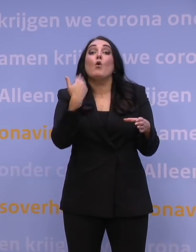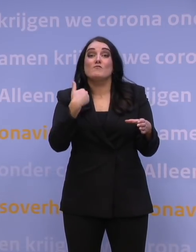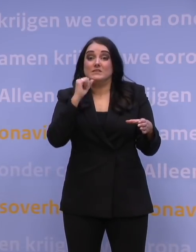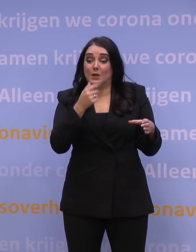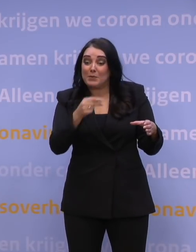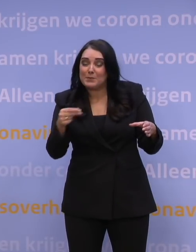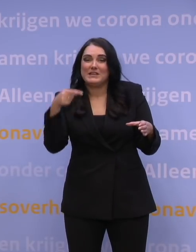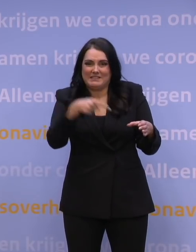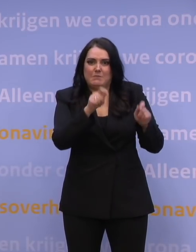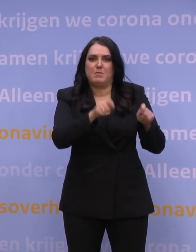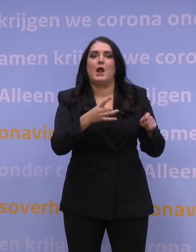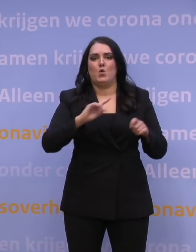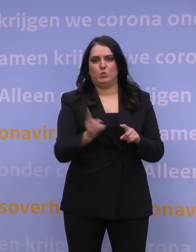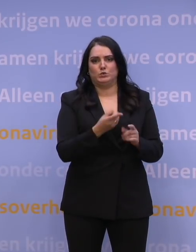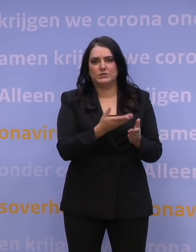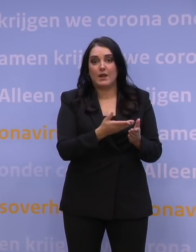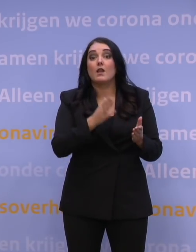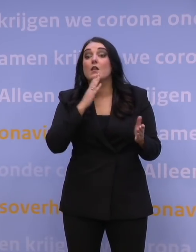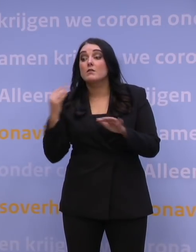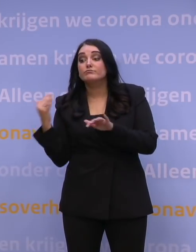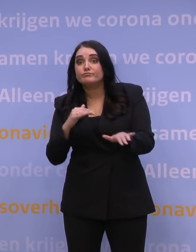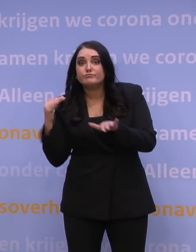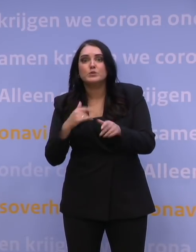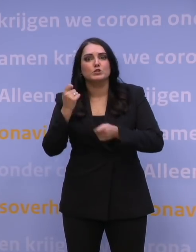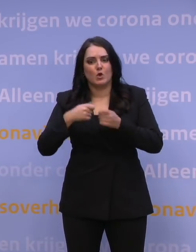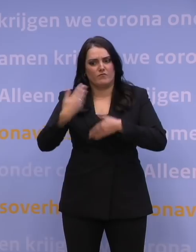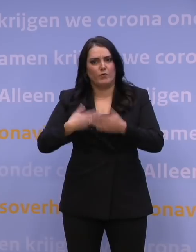en de toeloop probeer je juist zo geordend mogelijk te doen om te zorgen dat alle capaciteit op locatie